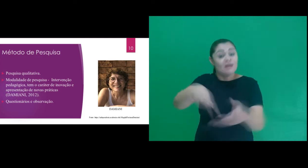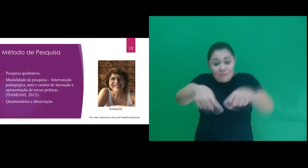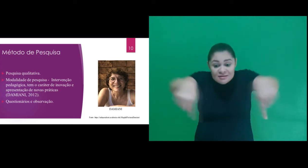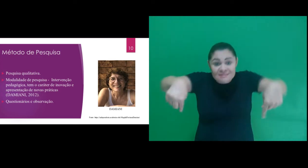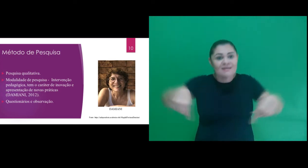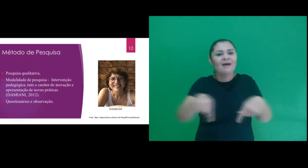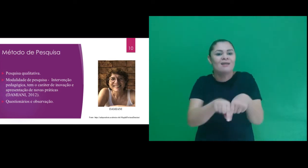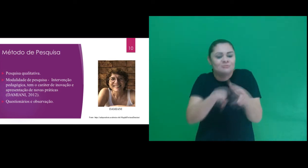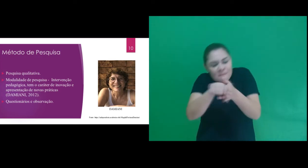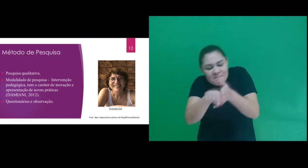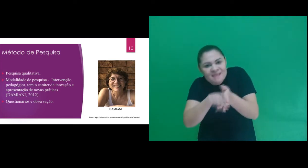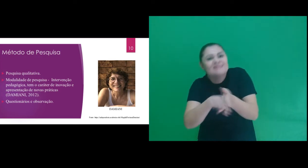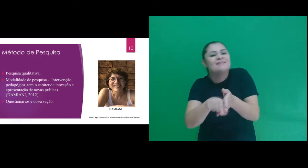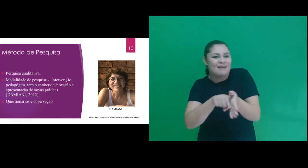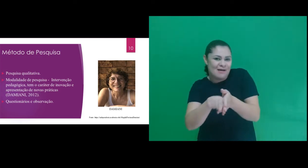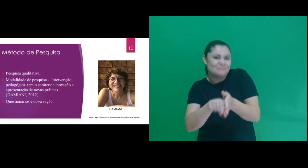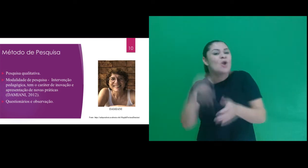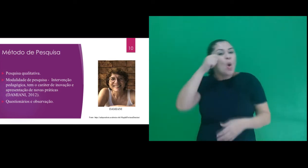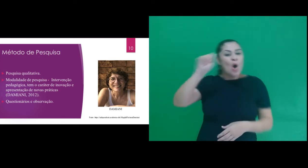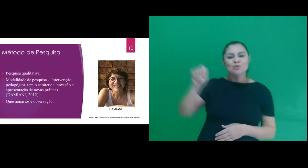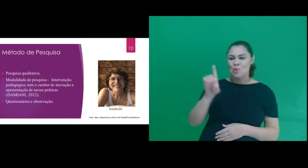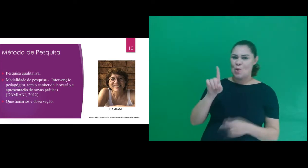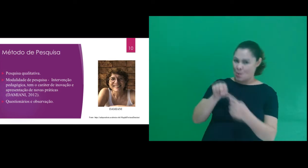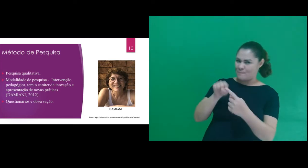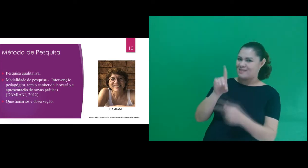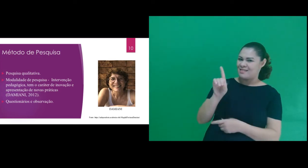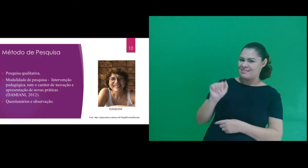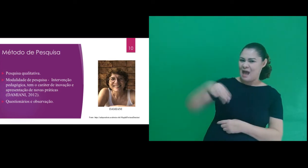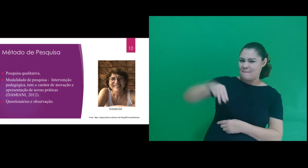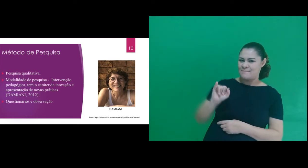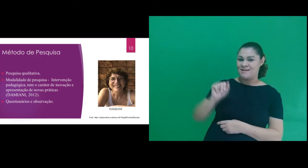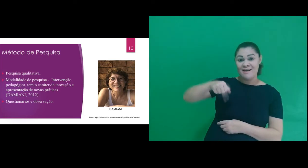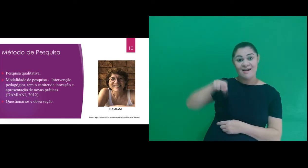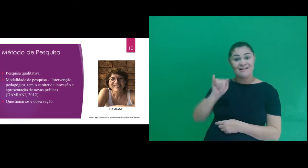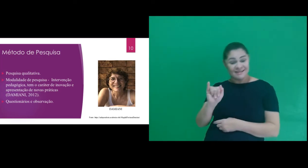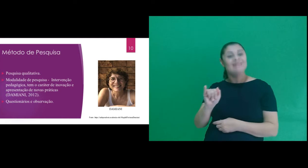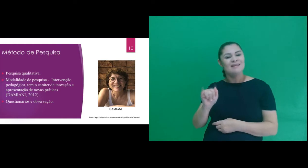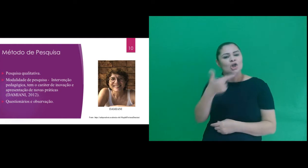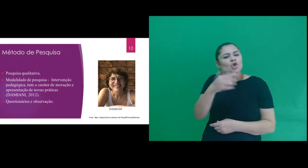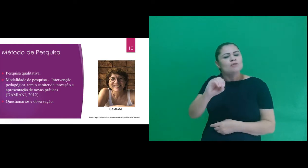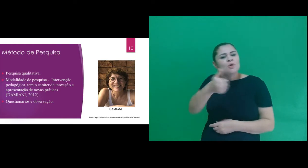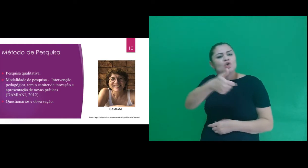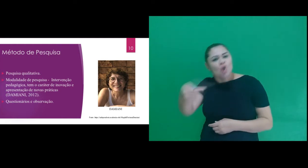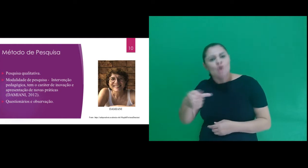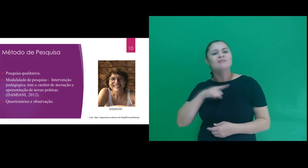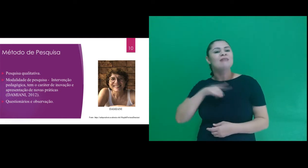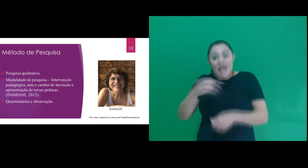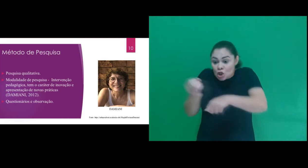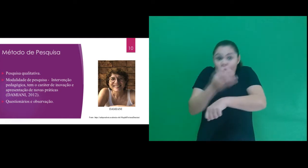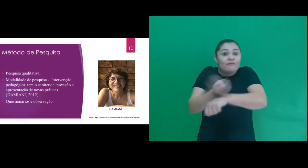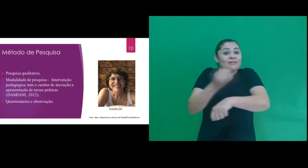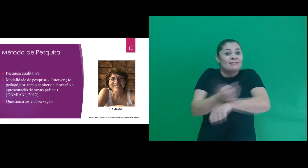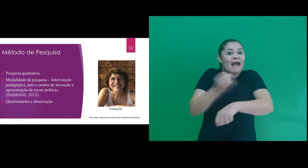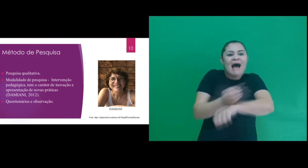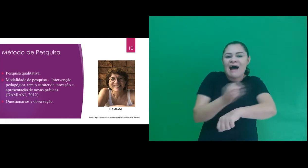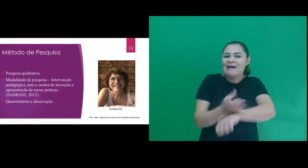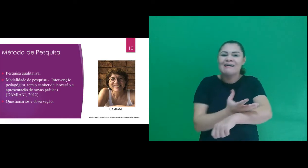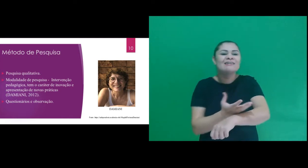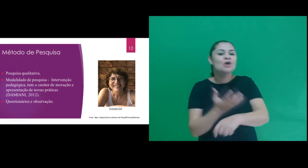do tipo intervenção pedagógica, de acordo com Damiani (2012) tem o caráter de inovação,